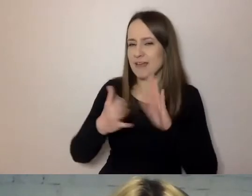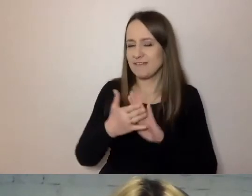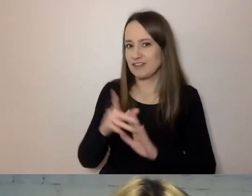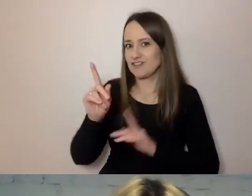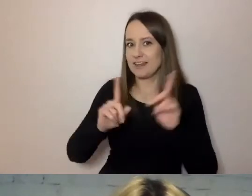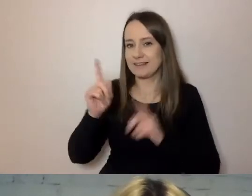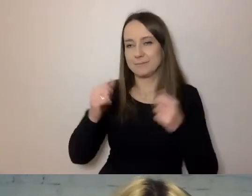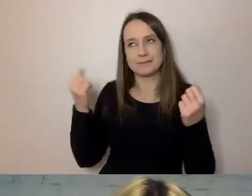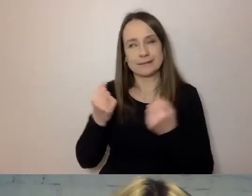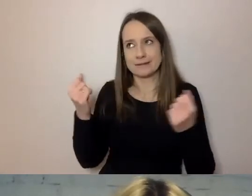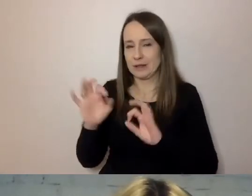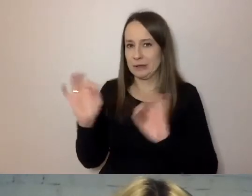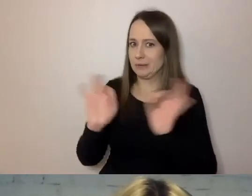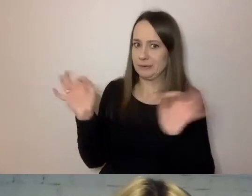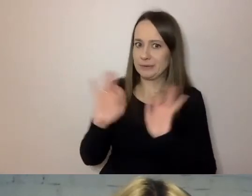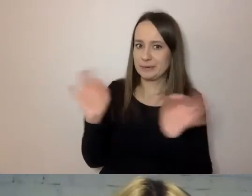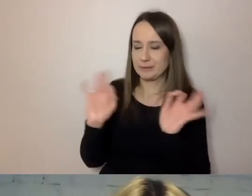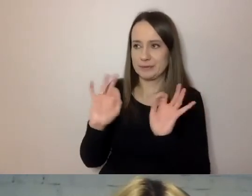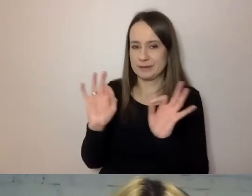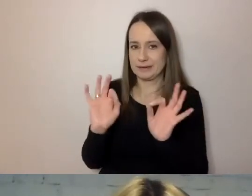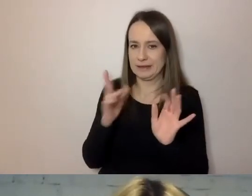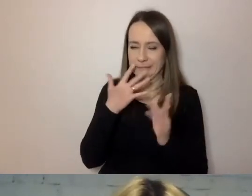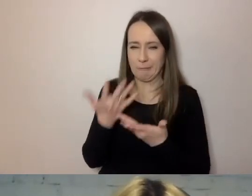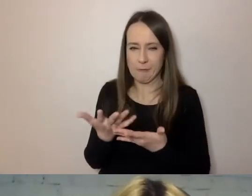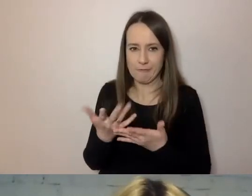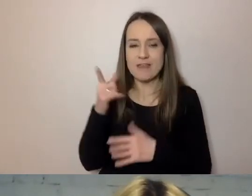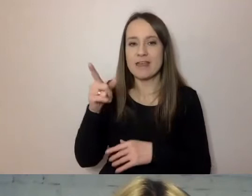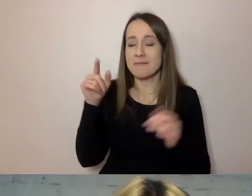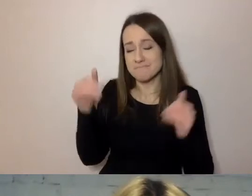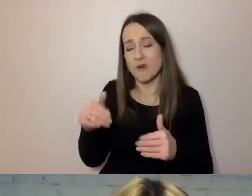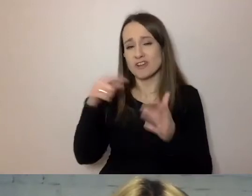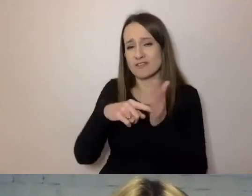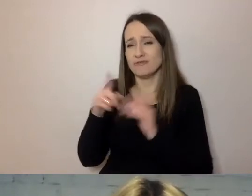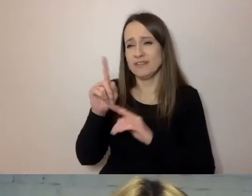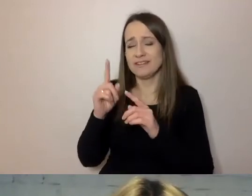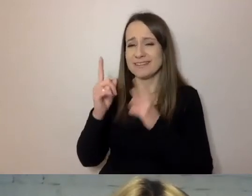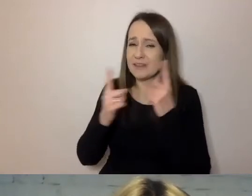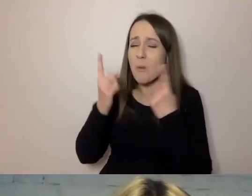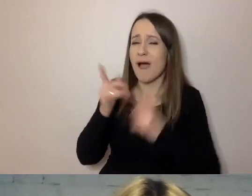Takich sytuacji można uniknąć, jeśli nie zdenerwujemy tego kogoś.